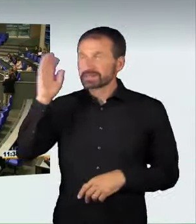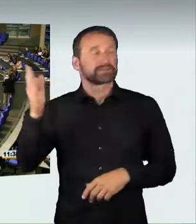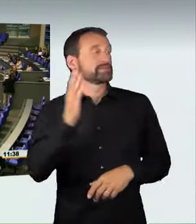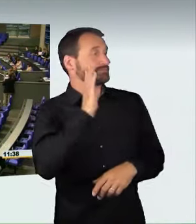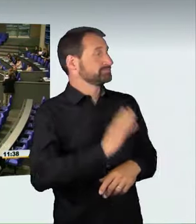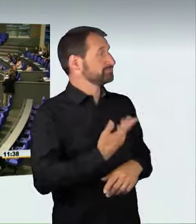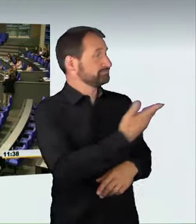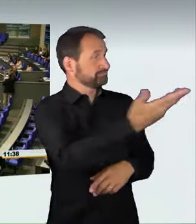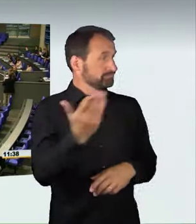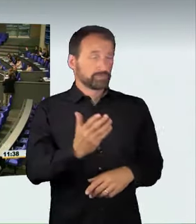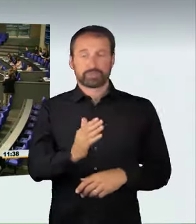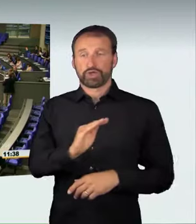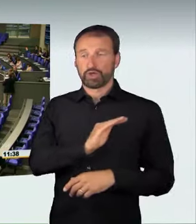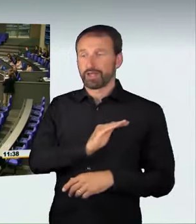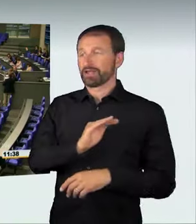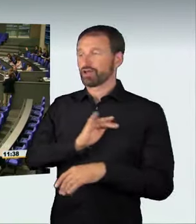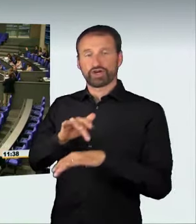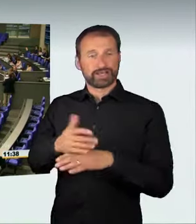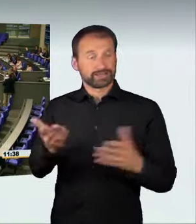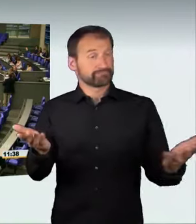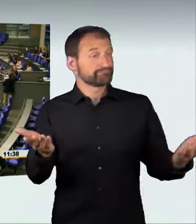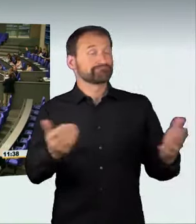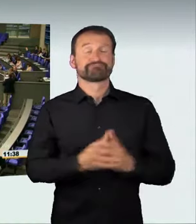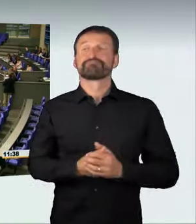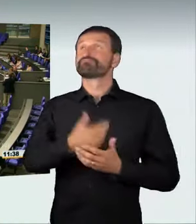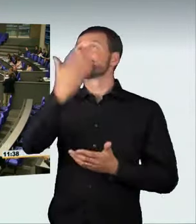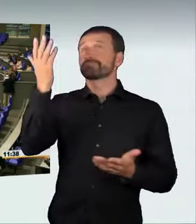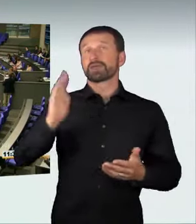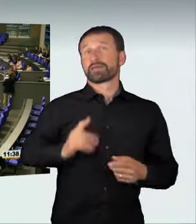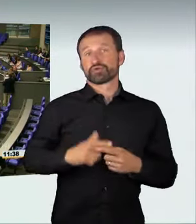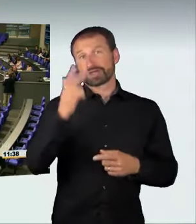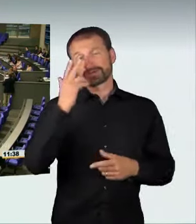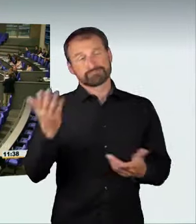Meine Damen und Herren! Wir wollen Mobilität, wir wollen sichere Mobilität,